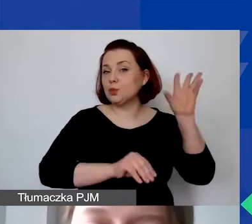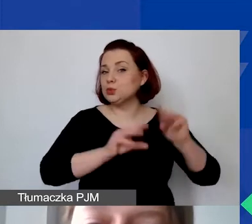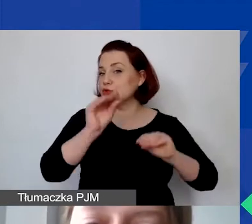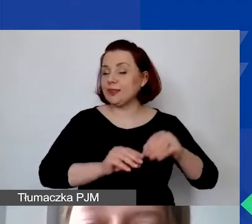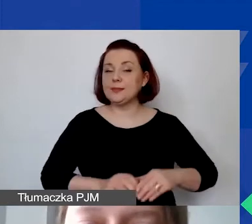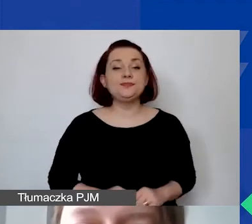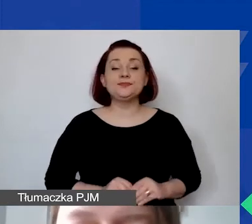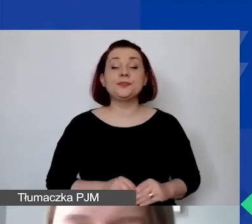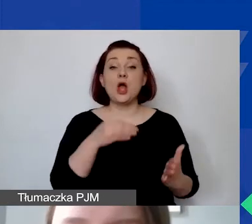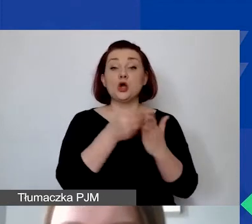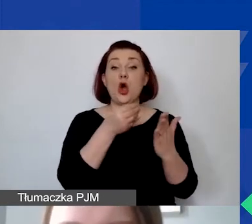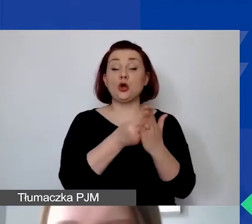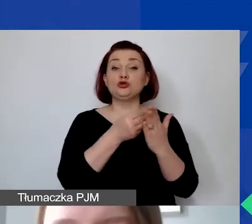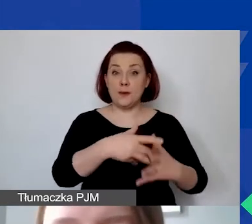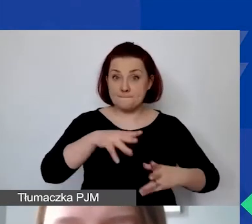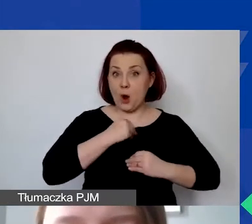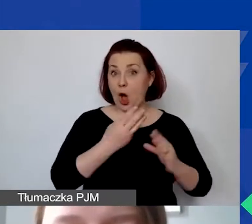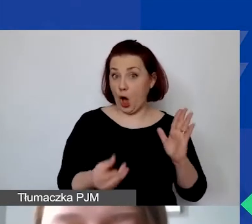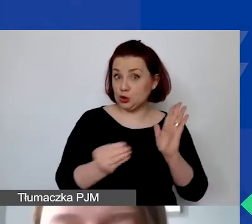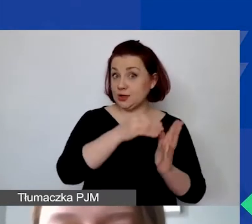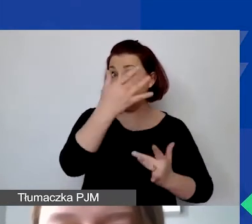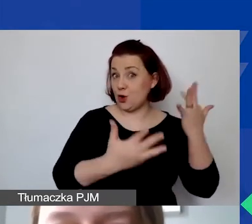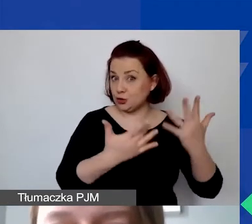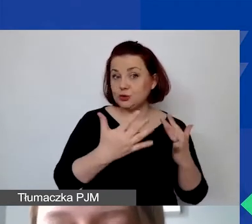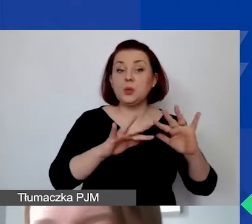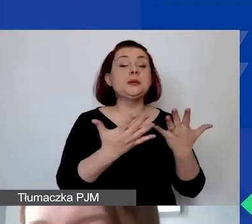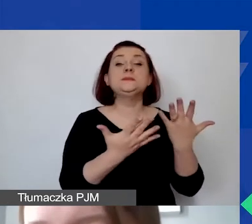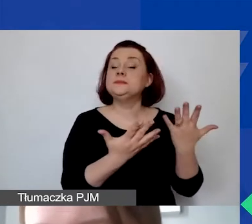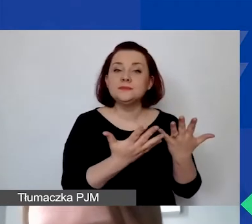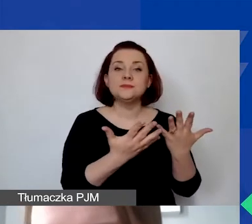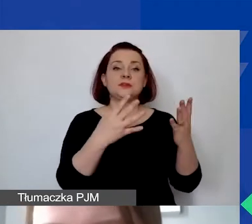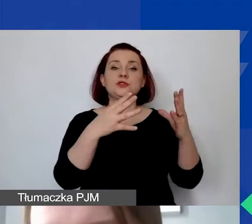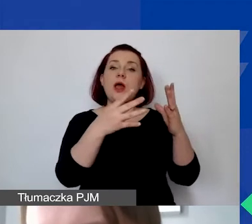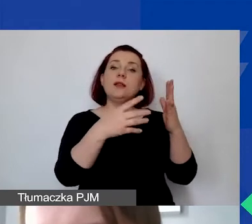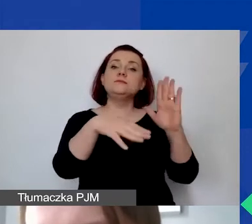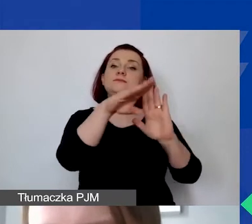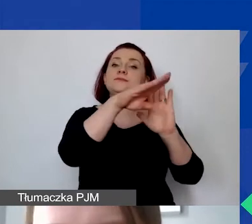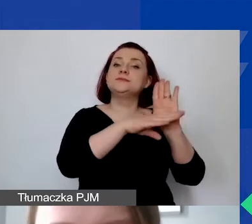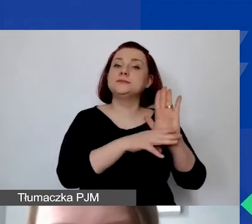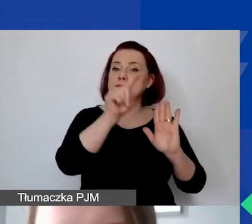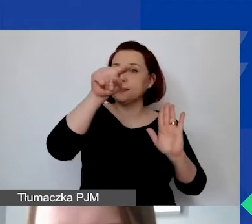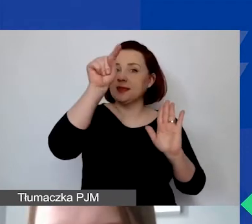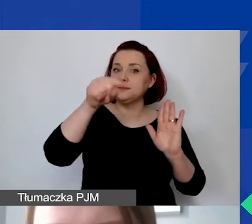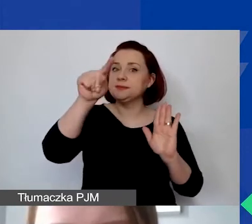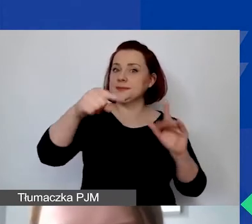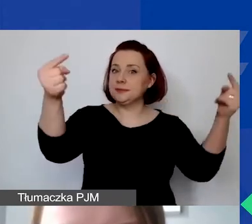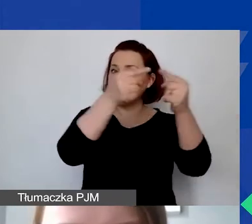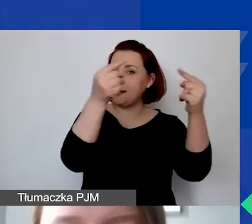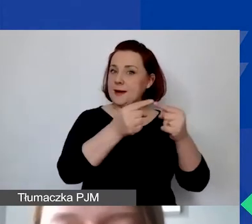Koszty kwalifikowane to takie koszty, które łącznie spełniają poniższe kryteria, które widzą państwo teraz na ekranie.